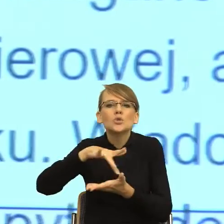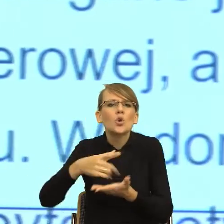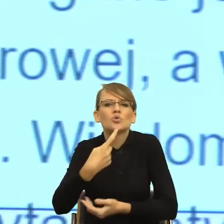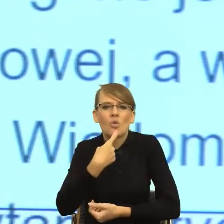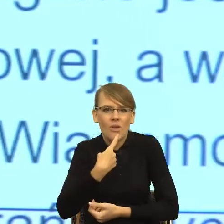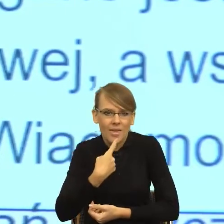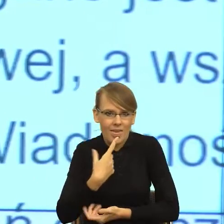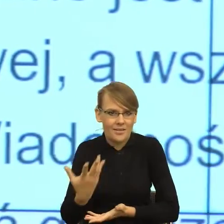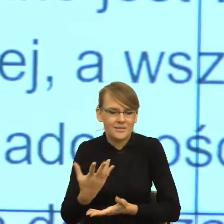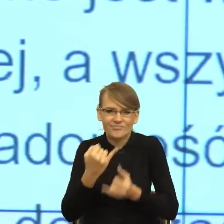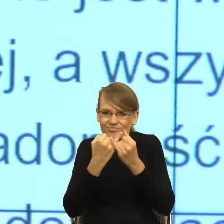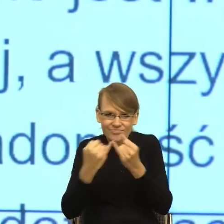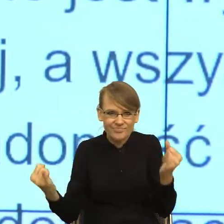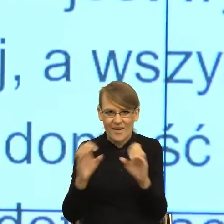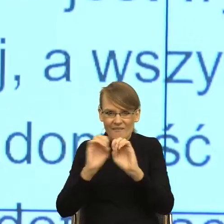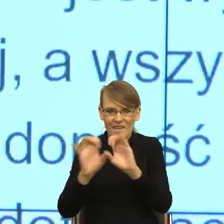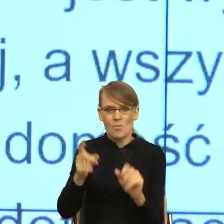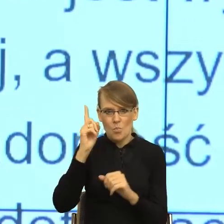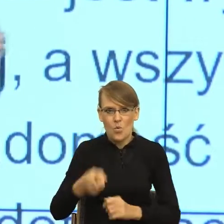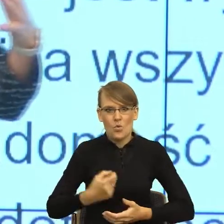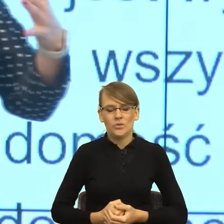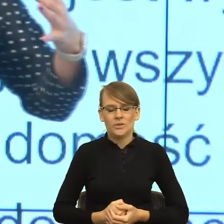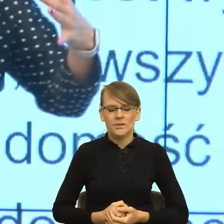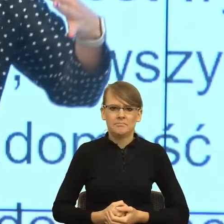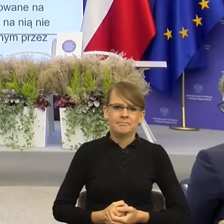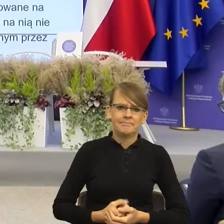I teraz mam takie poczucie, że w tym napięciu między informacjami